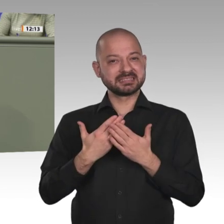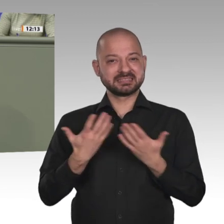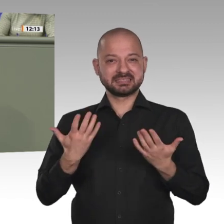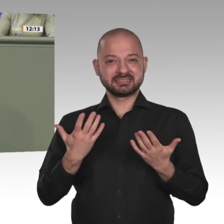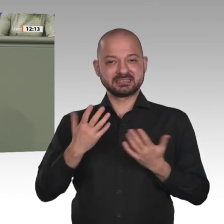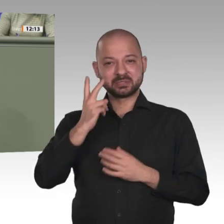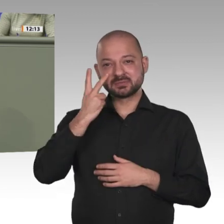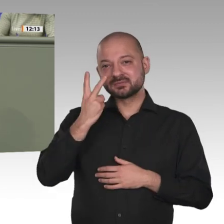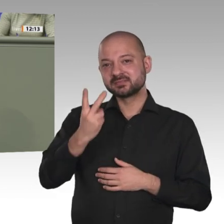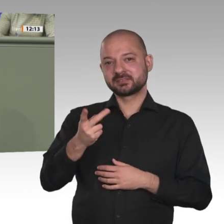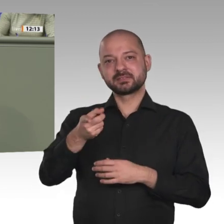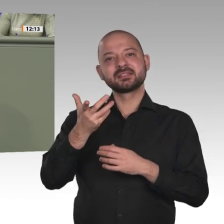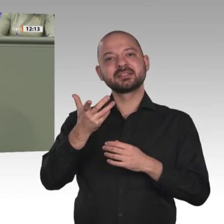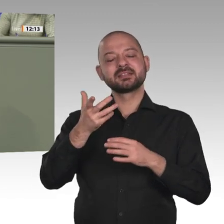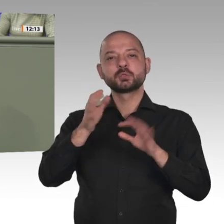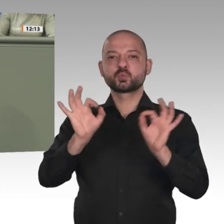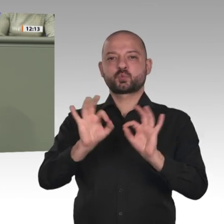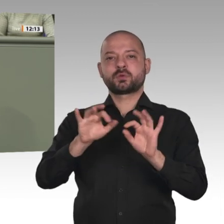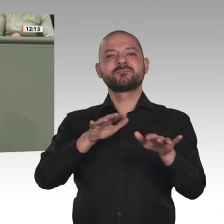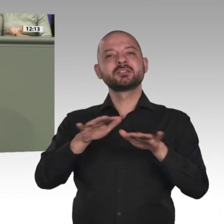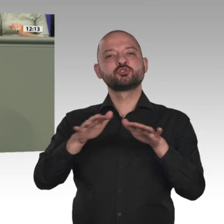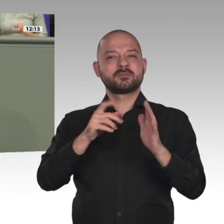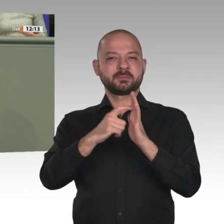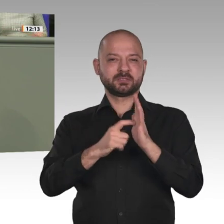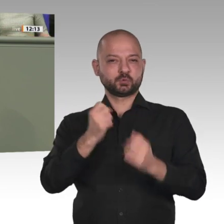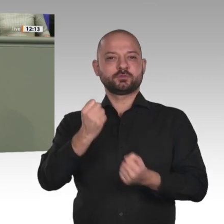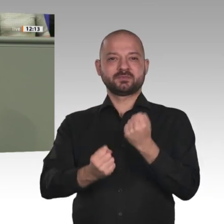von der internationalen Gemeinschaft unterstützt werden. Hier setzen wir alle Hebel in Bewegung,